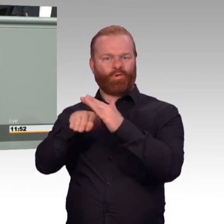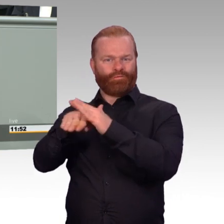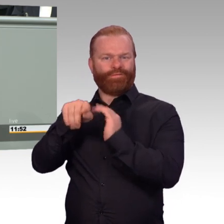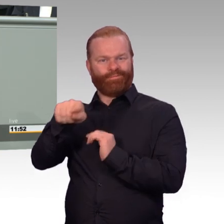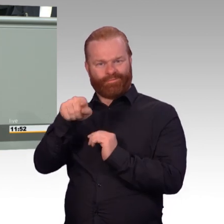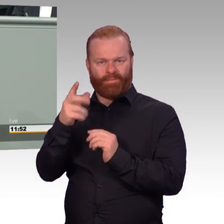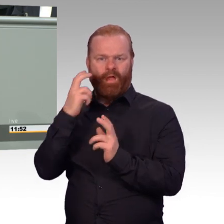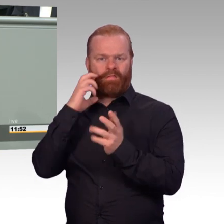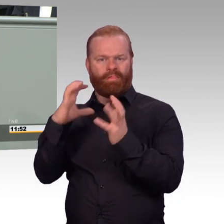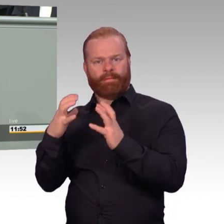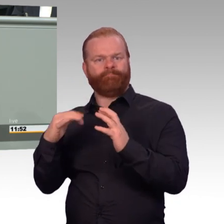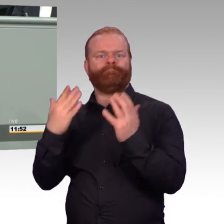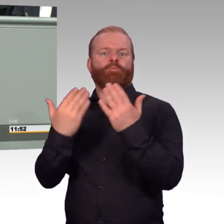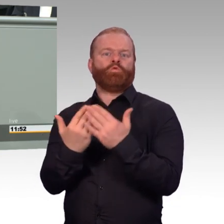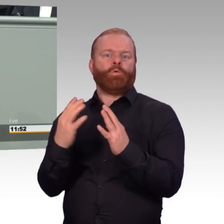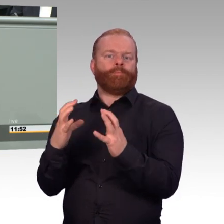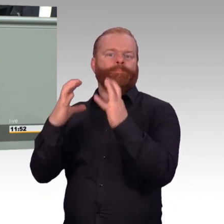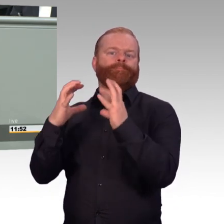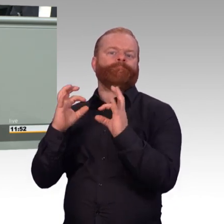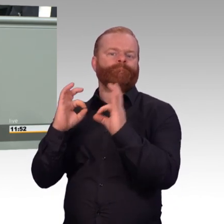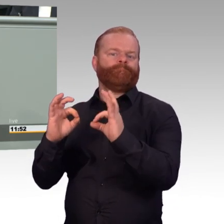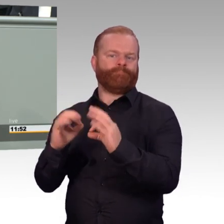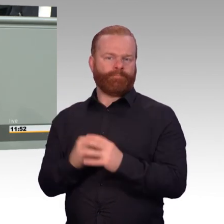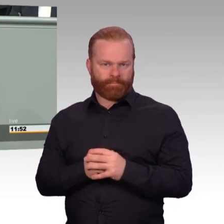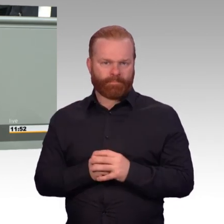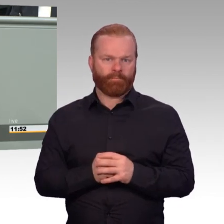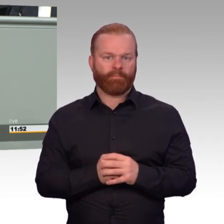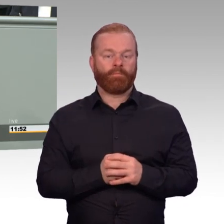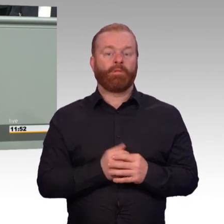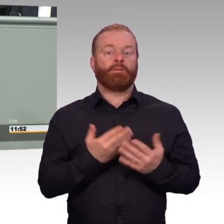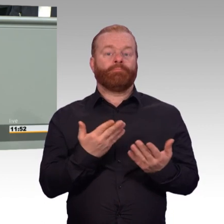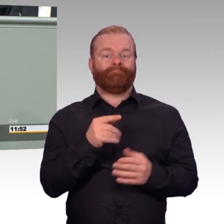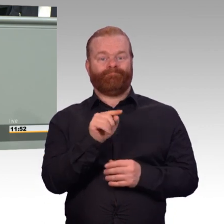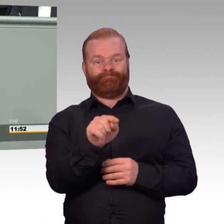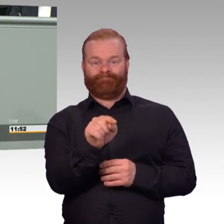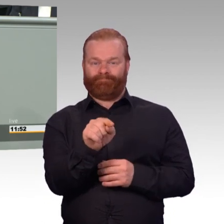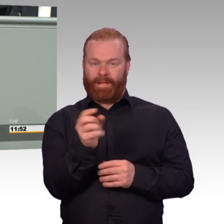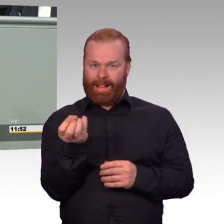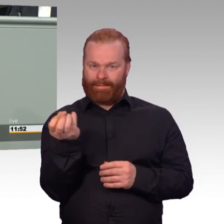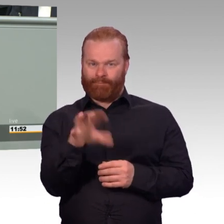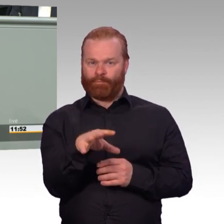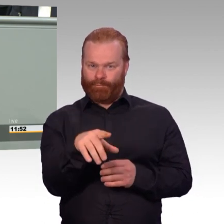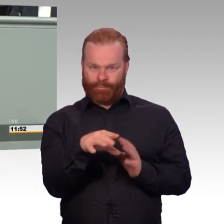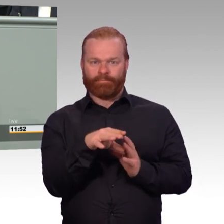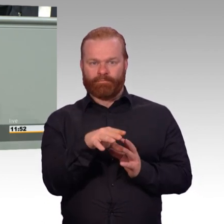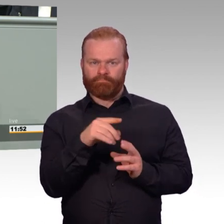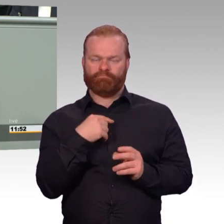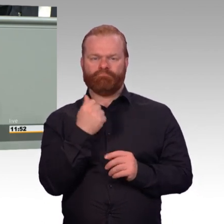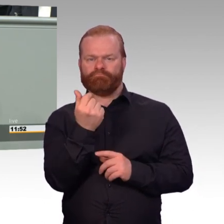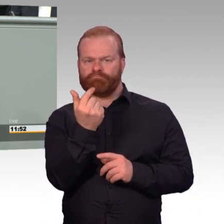die Besoldung. Unsere FWDLer machen einen klasse Dienst. Sie machen das freiwillig. Ihr Sold wird bis zu 80 Prozent